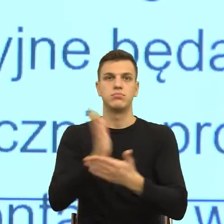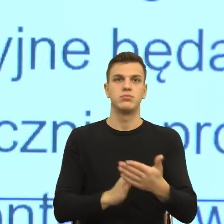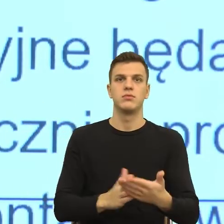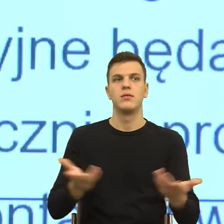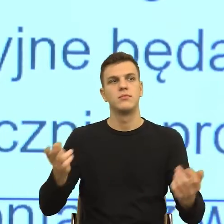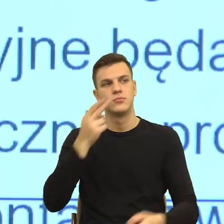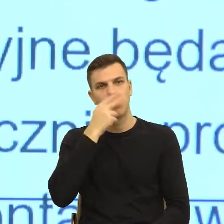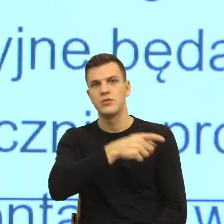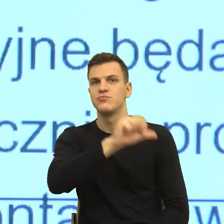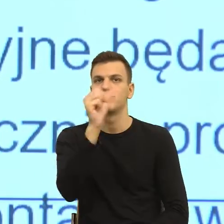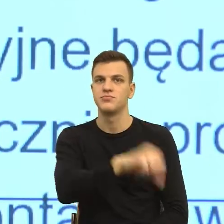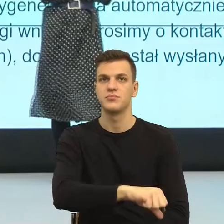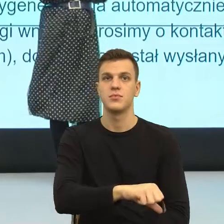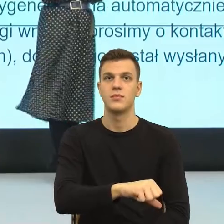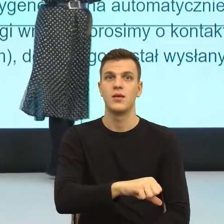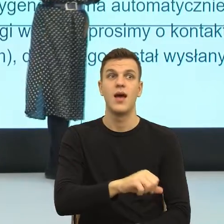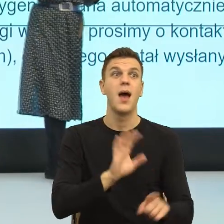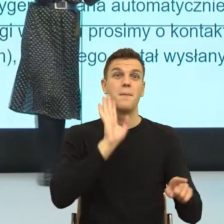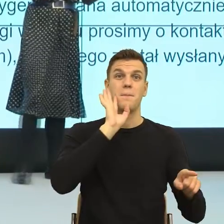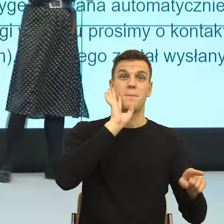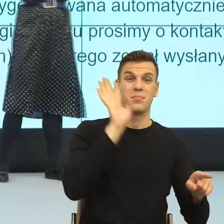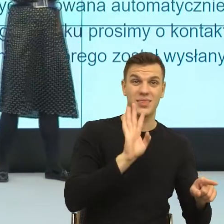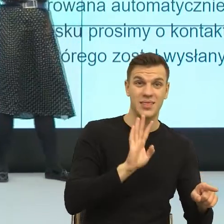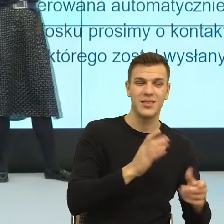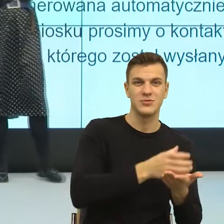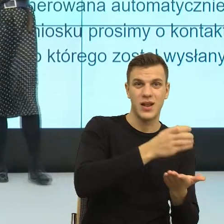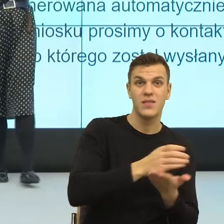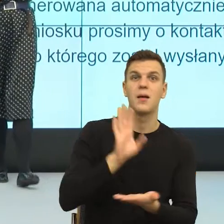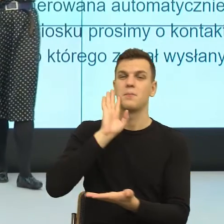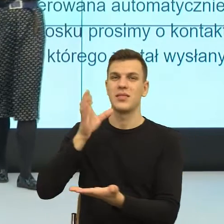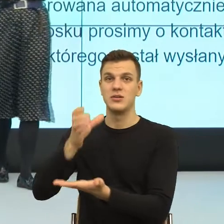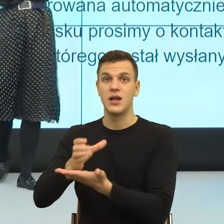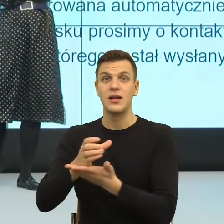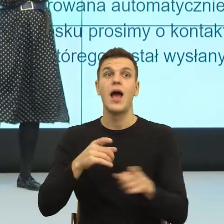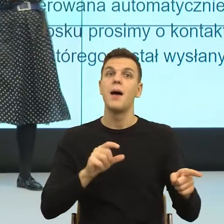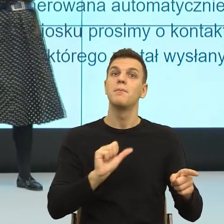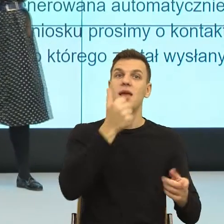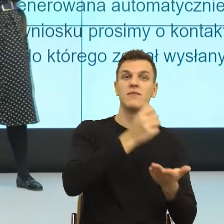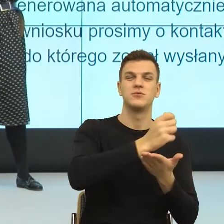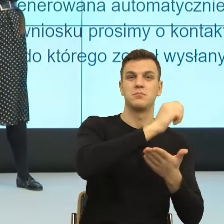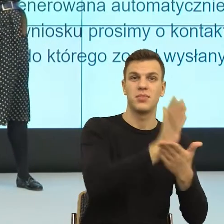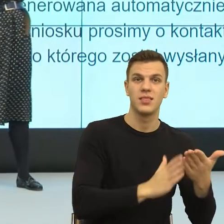I teraz była ta sama szklanka, tylko w pierwszej sytuacji, ten ktoś skonstruował obraz, w której odpowiedzialnością za